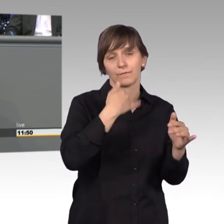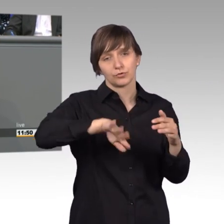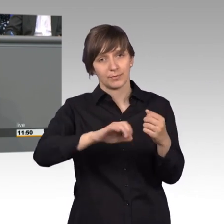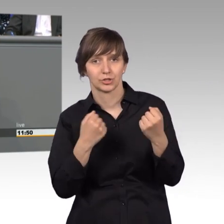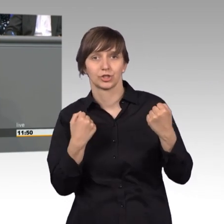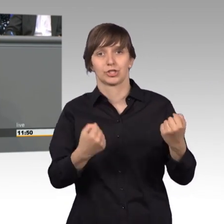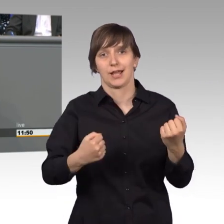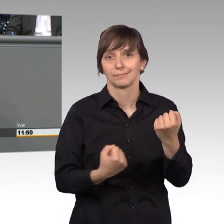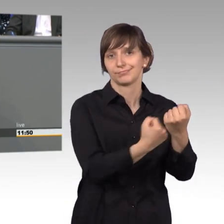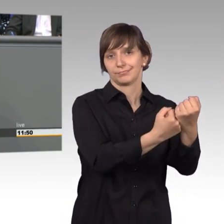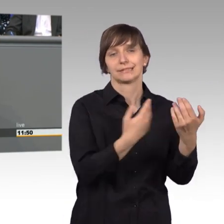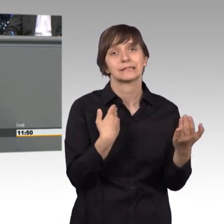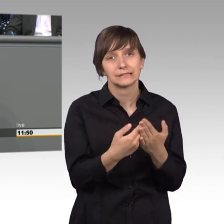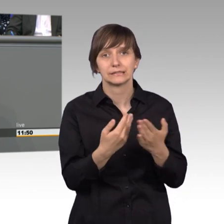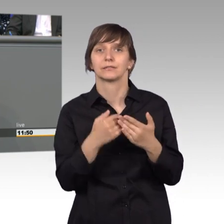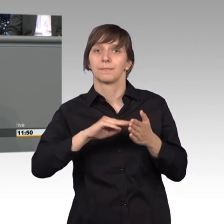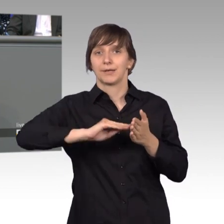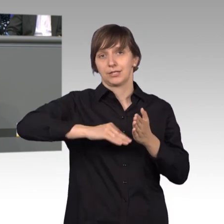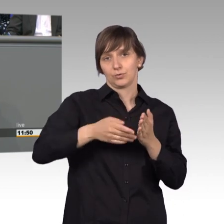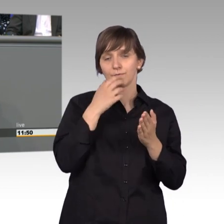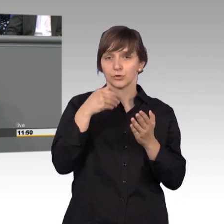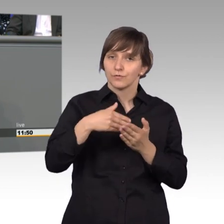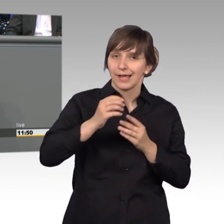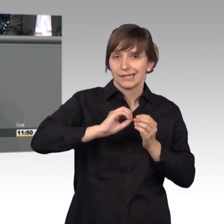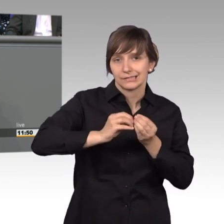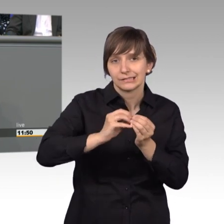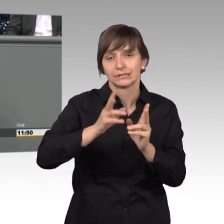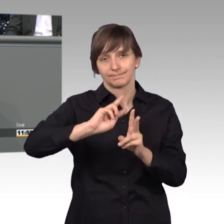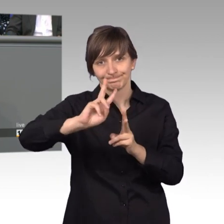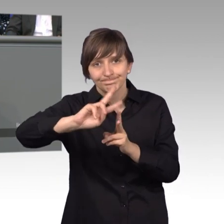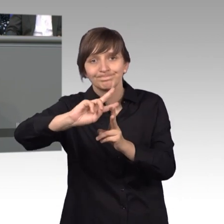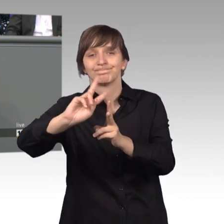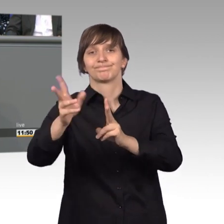wir das Petitionswesen weiterentwickeln und verbessern. Die mit Massenpetition